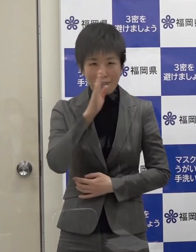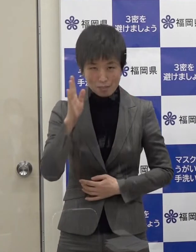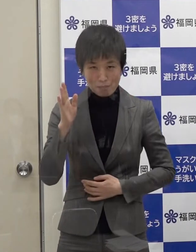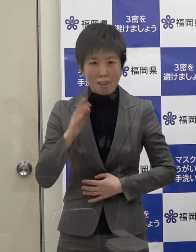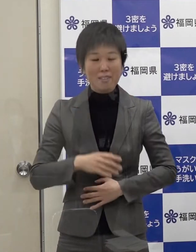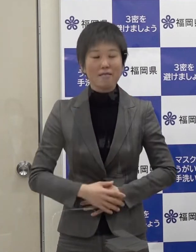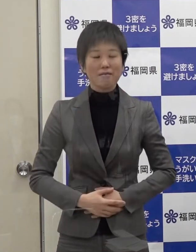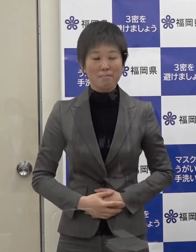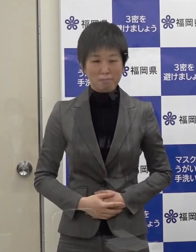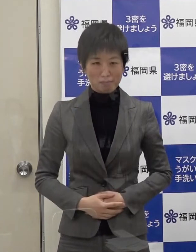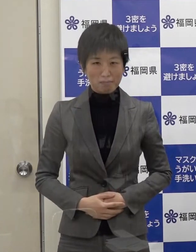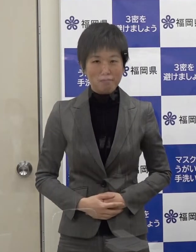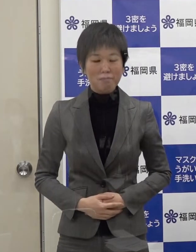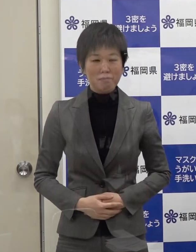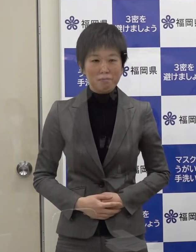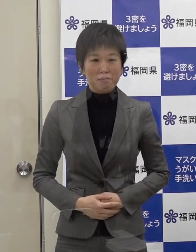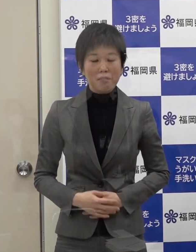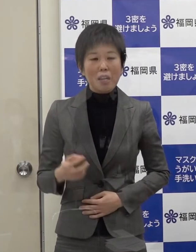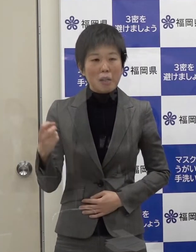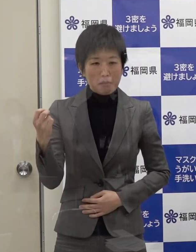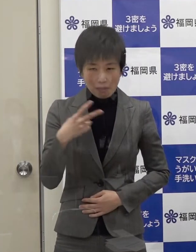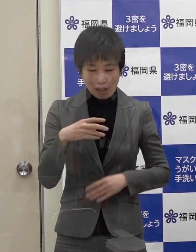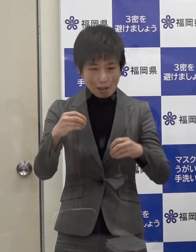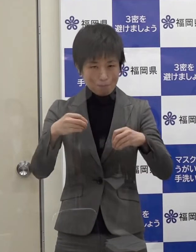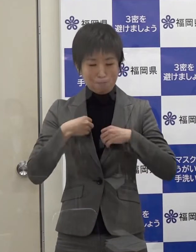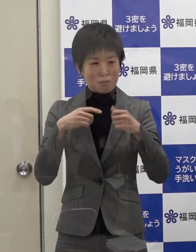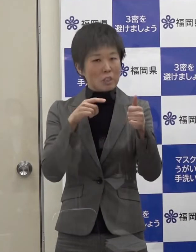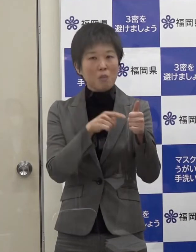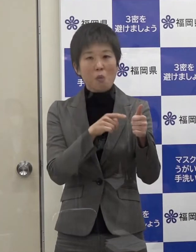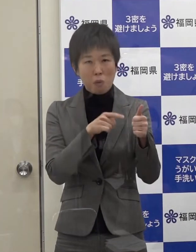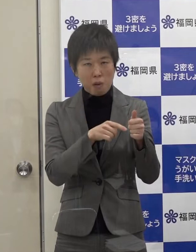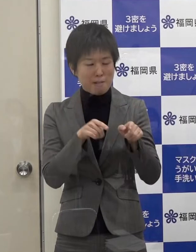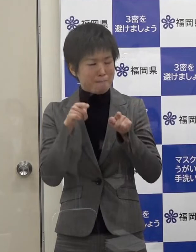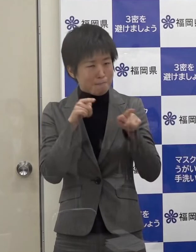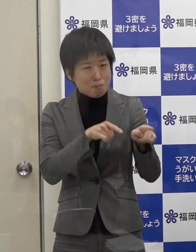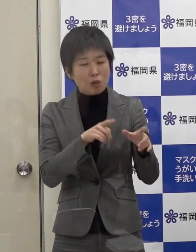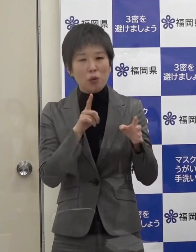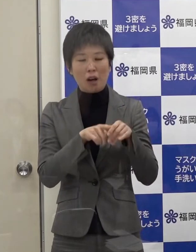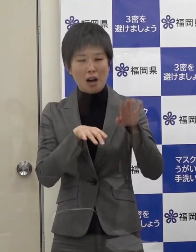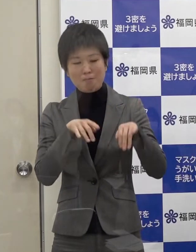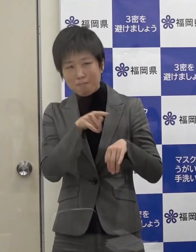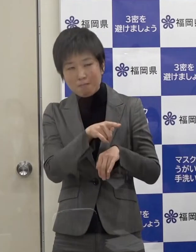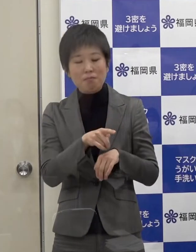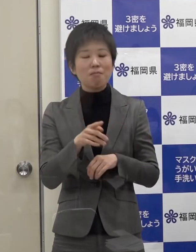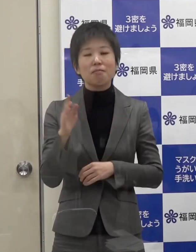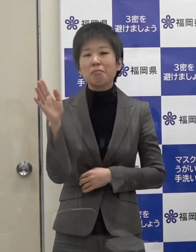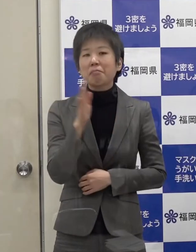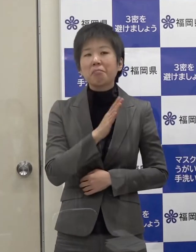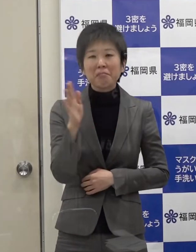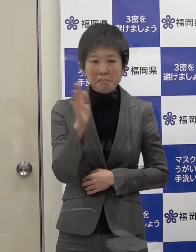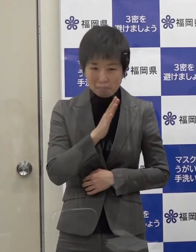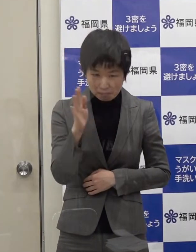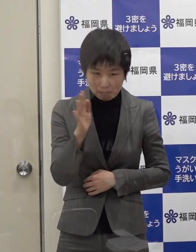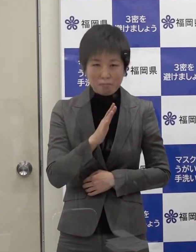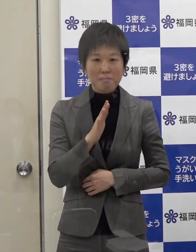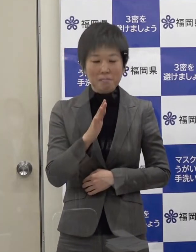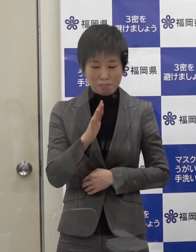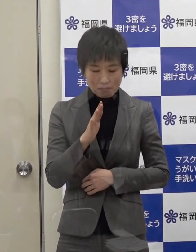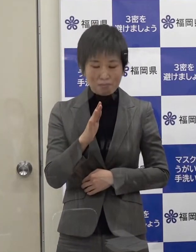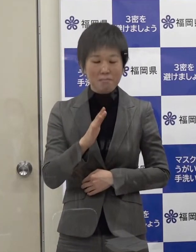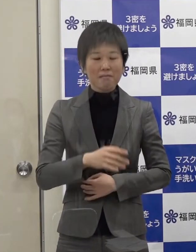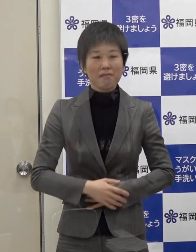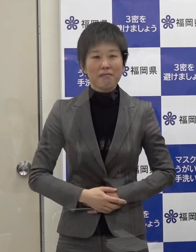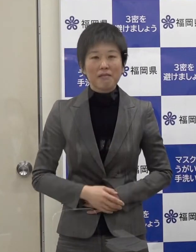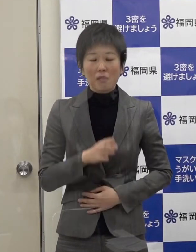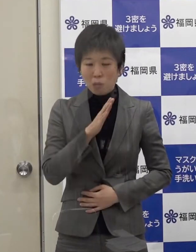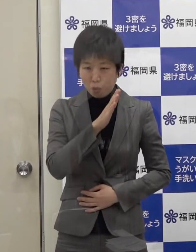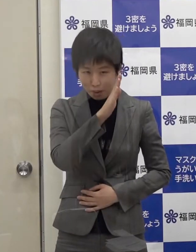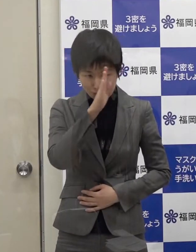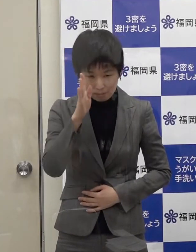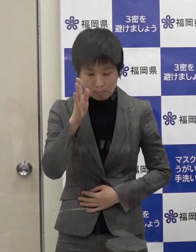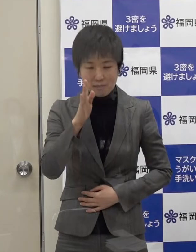また 陽性となった方を非難したり差別をしたりということが無いようお願いします